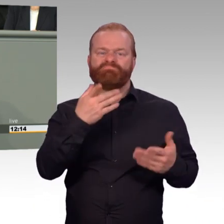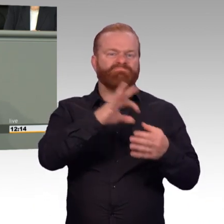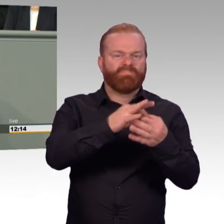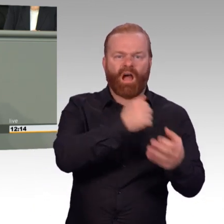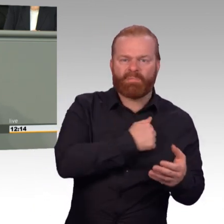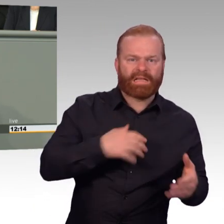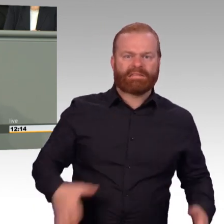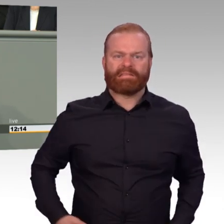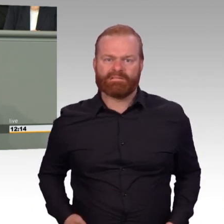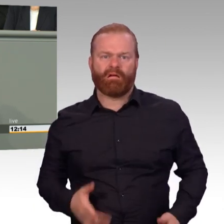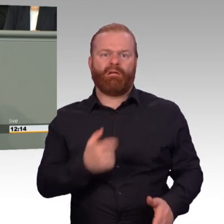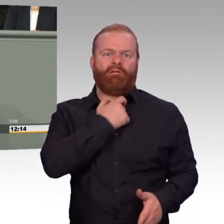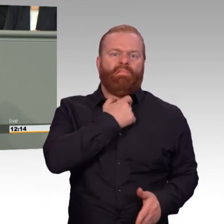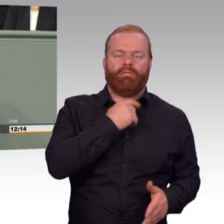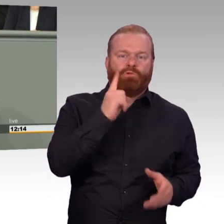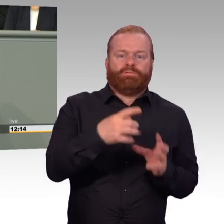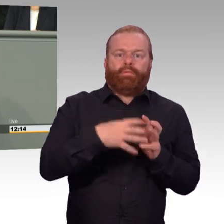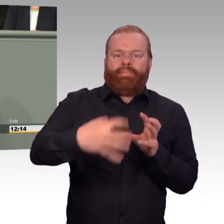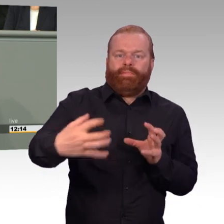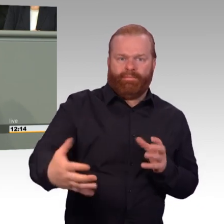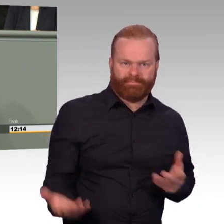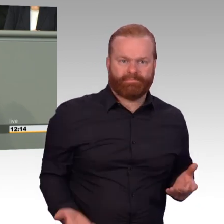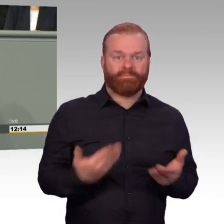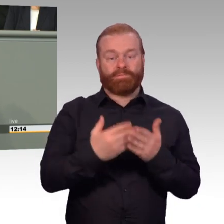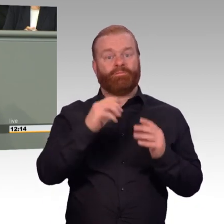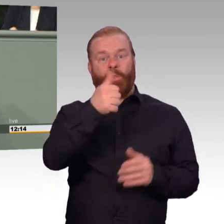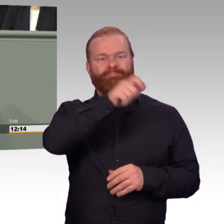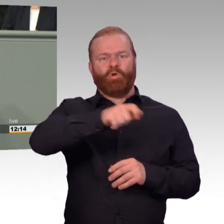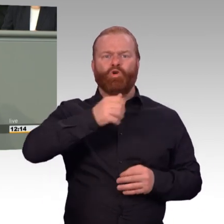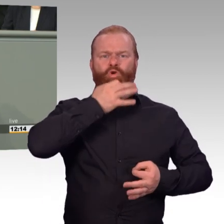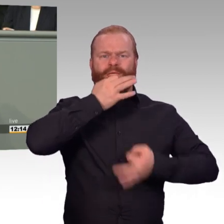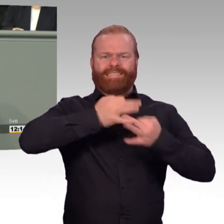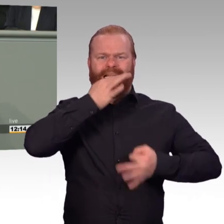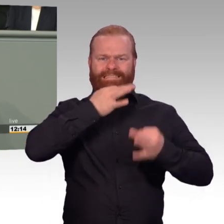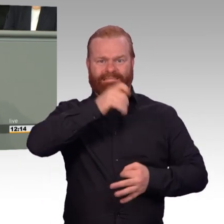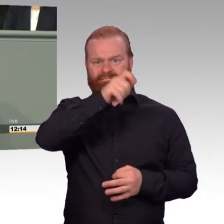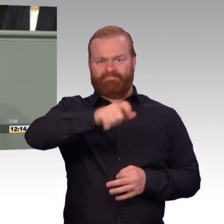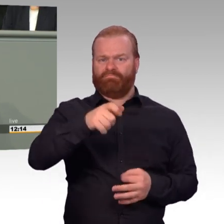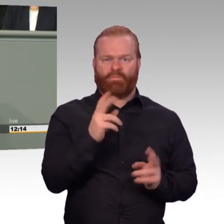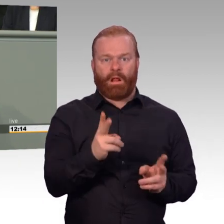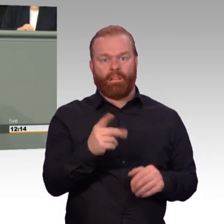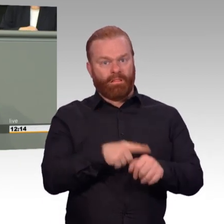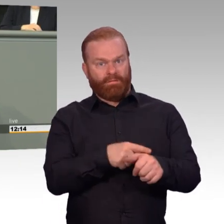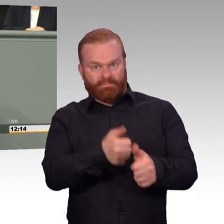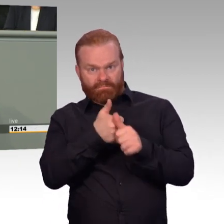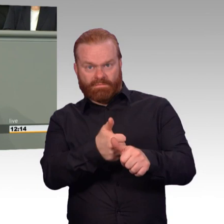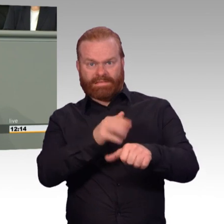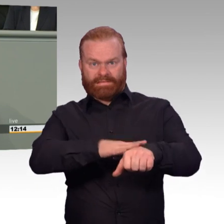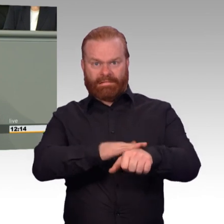Und bei all dem wollen wir nicht vergessen, dass der wichtigste Beitrag für eine attraktive Bundeswehr am Ende doch darin besteht,